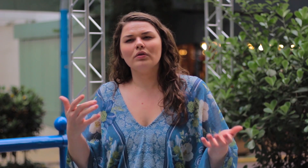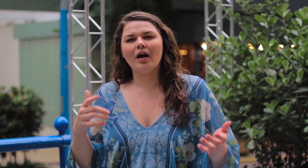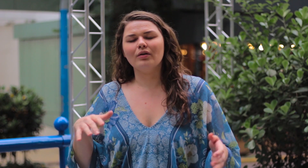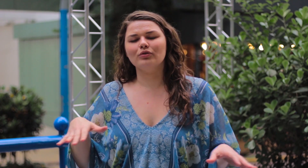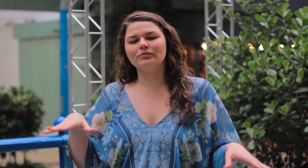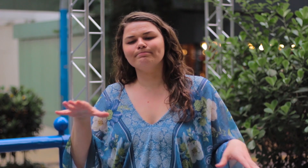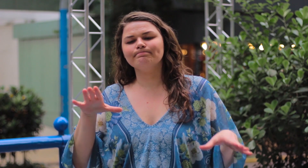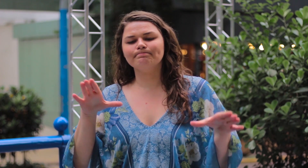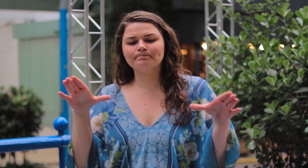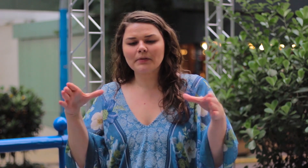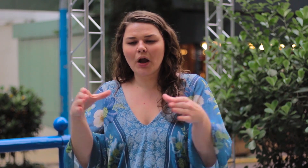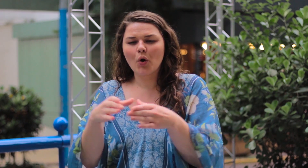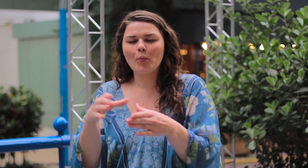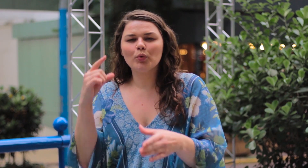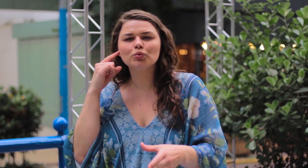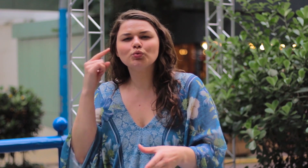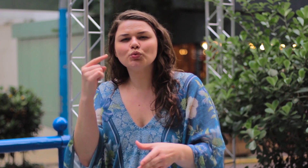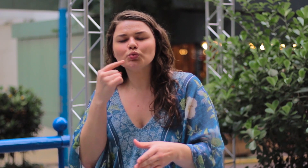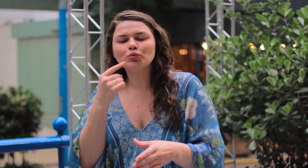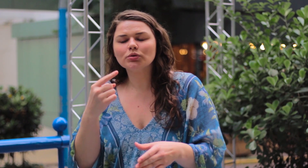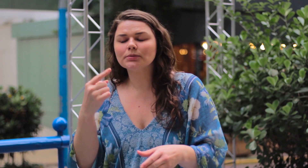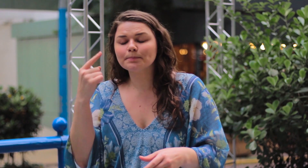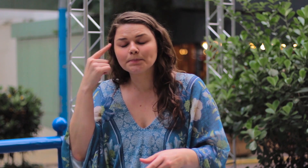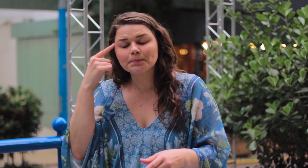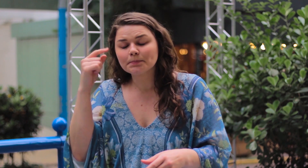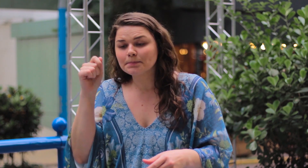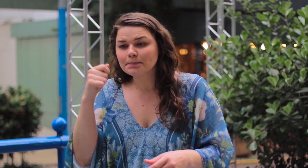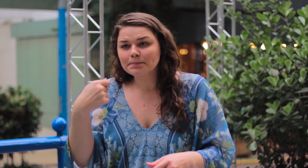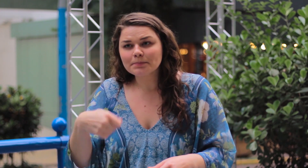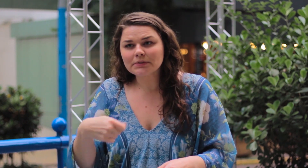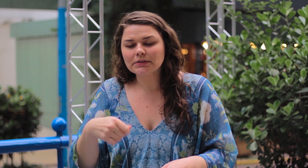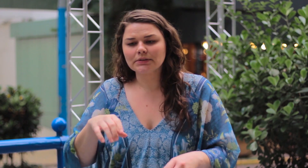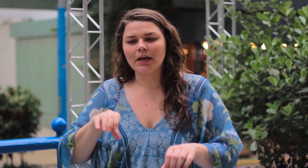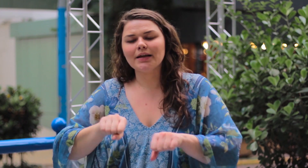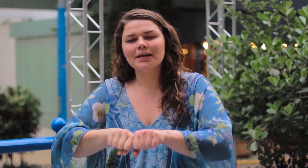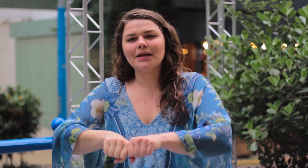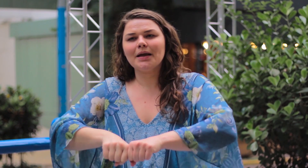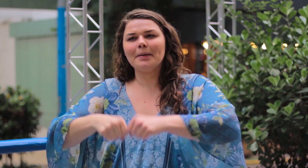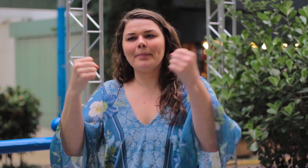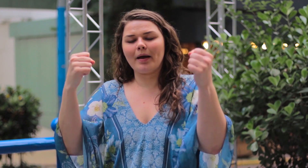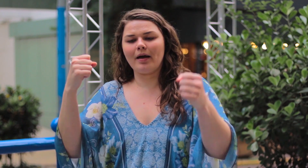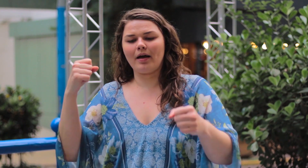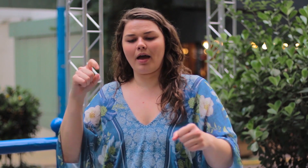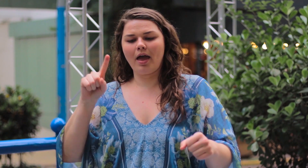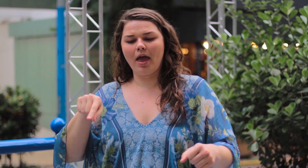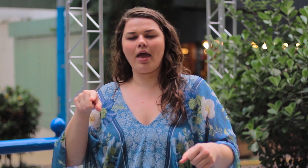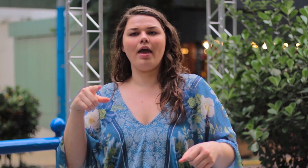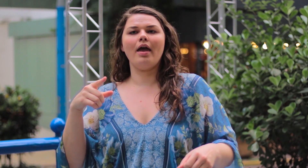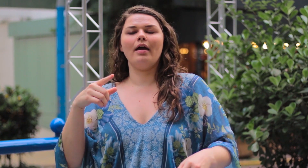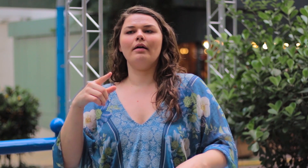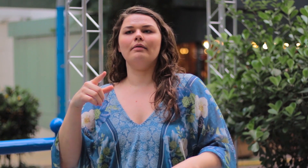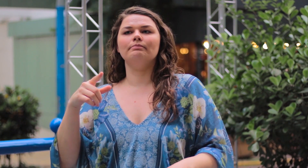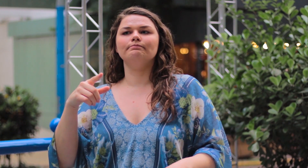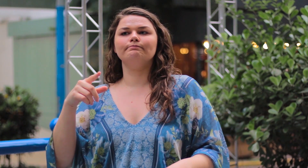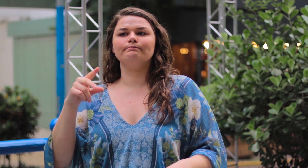Eu quero muito que a comunidade surda rompa esse tabu de corpo padrão.